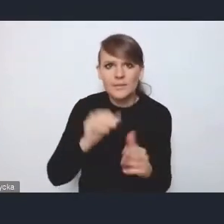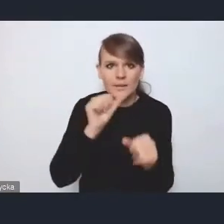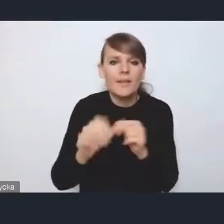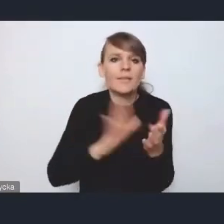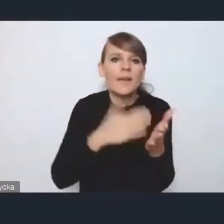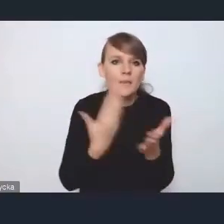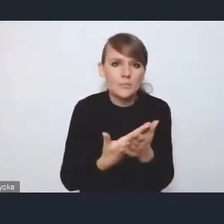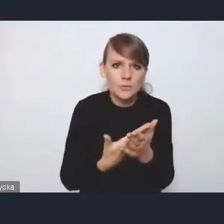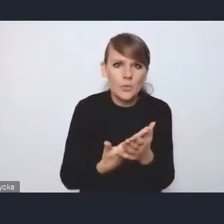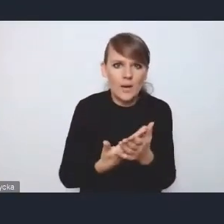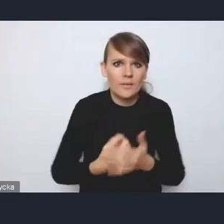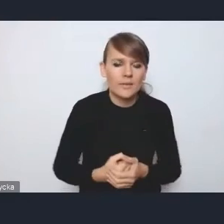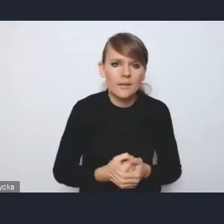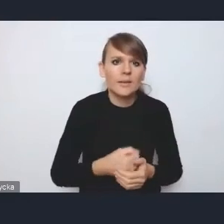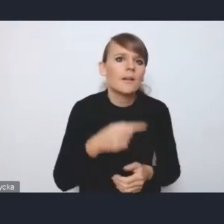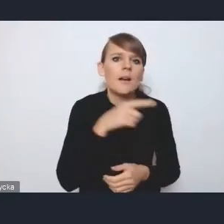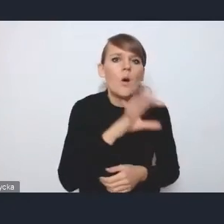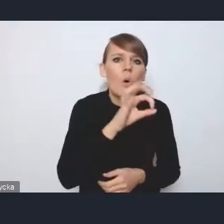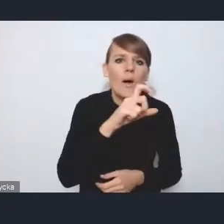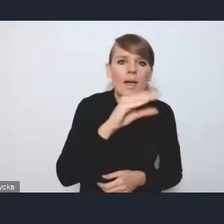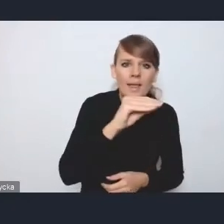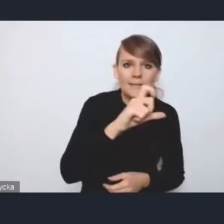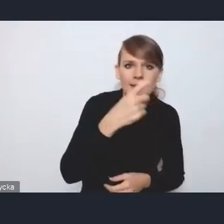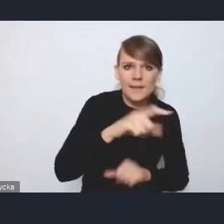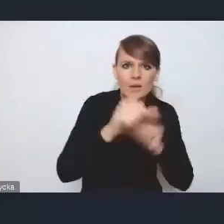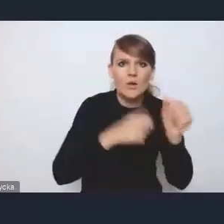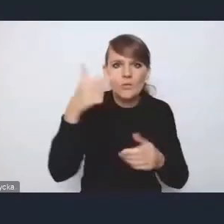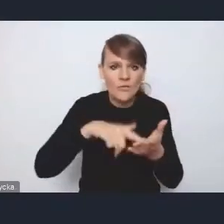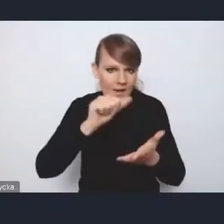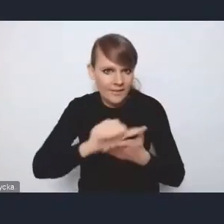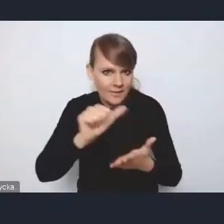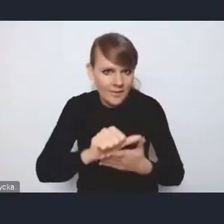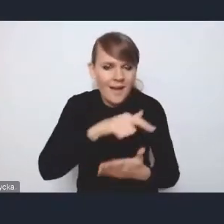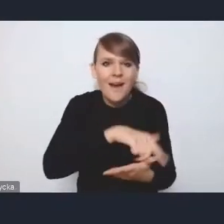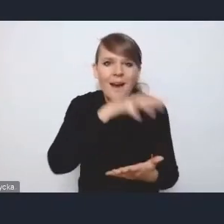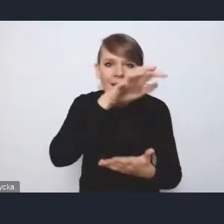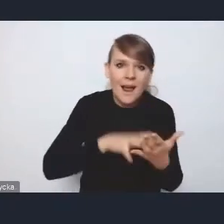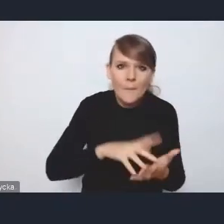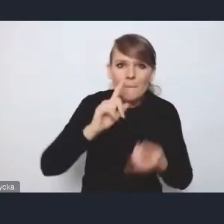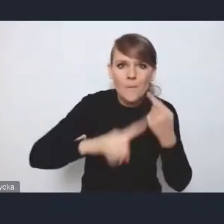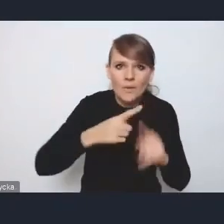jak opracowanie OECD z roku 2011, raport polityki miejskiej w Polsce,